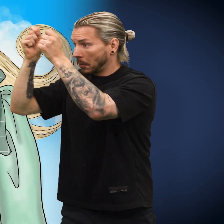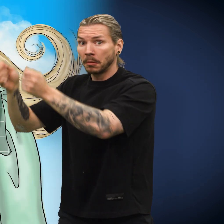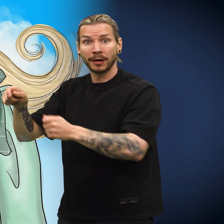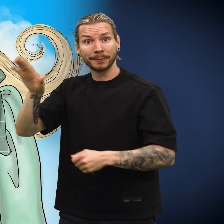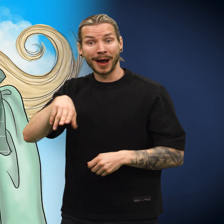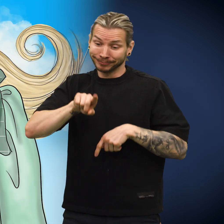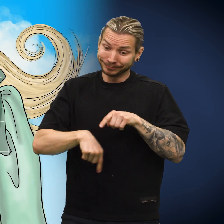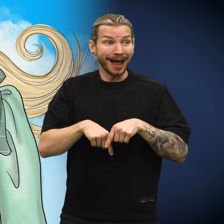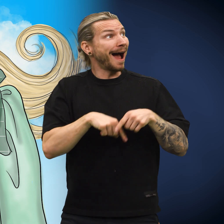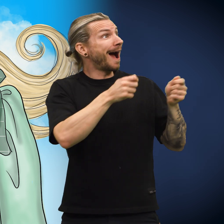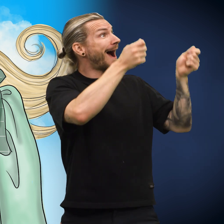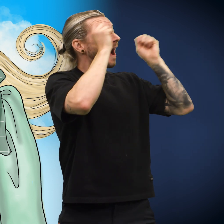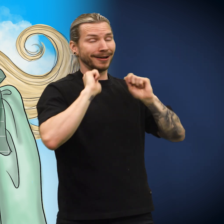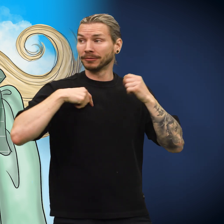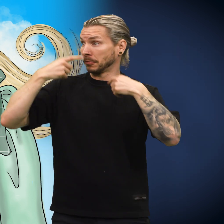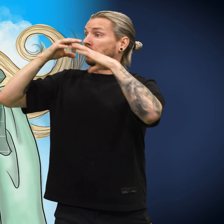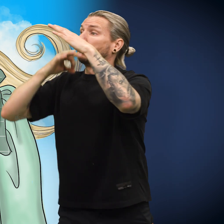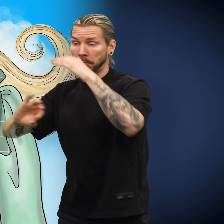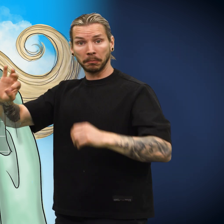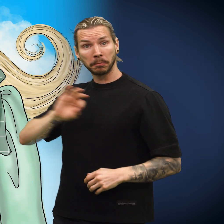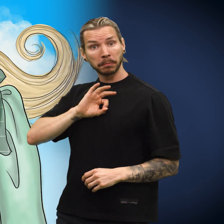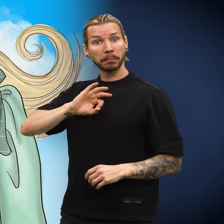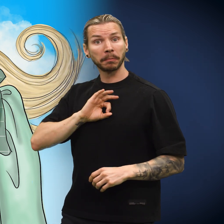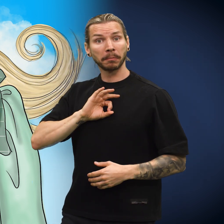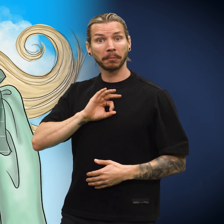Hun ga det til nabobarnet, som ble glad.